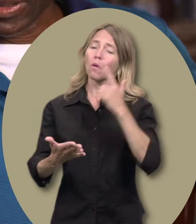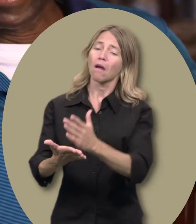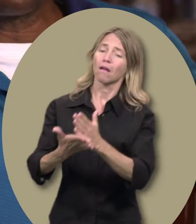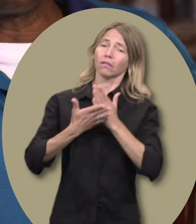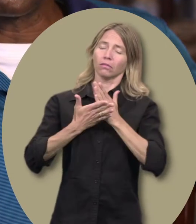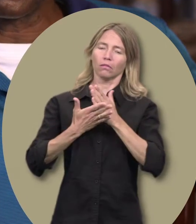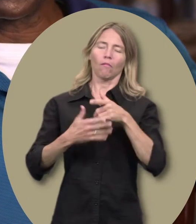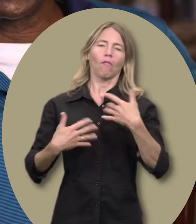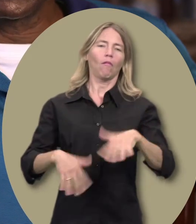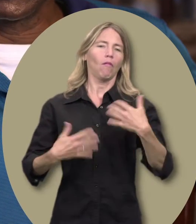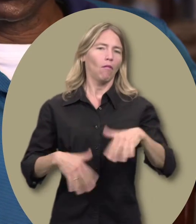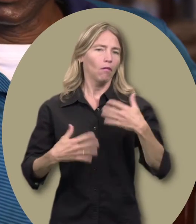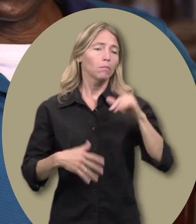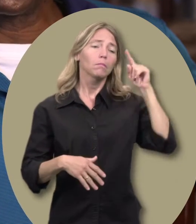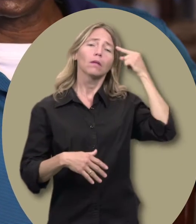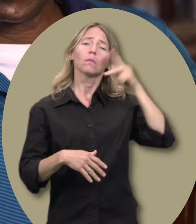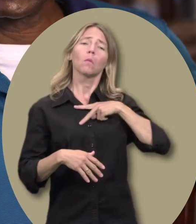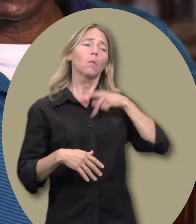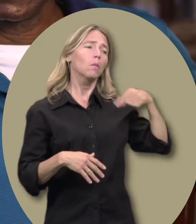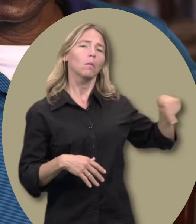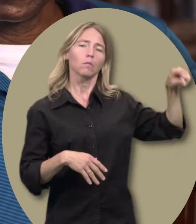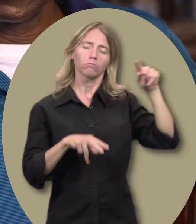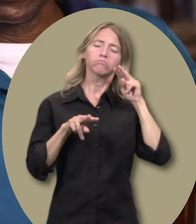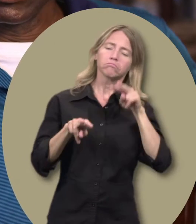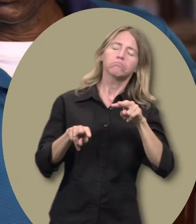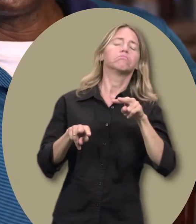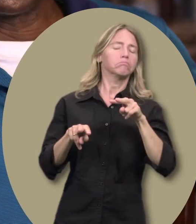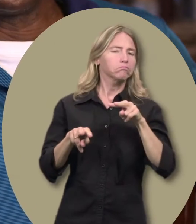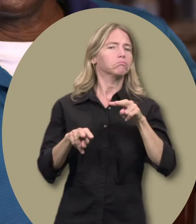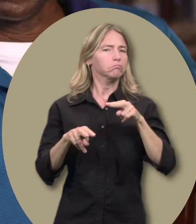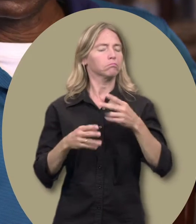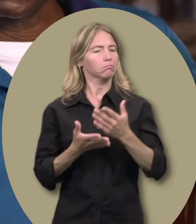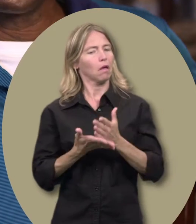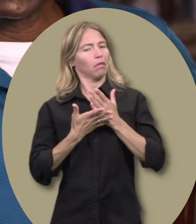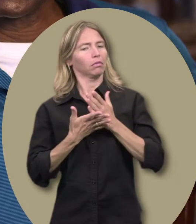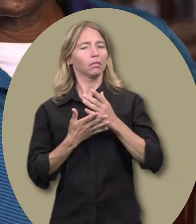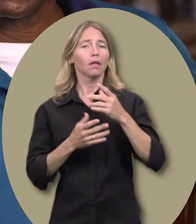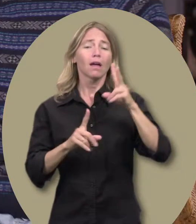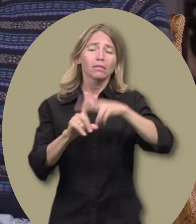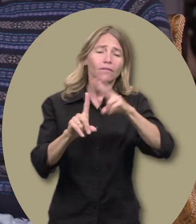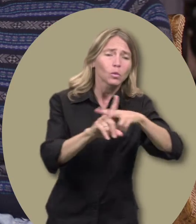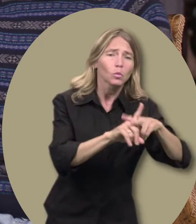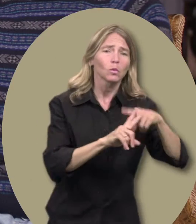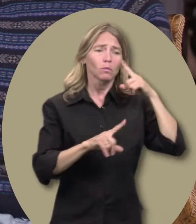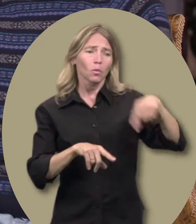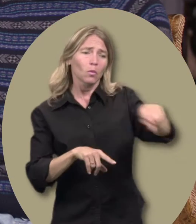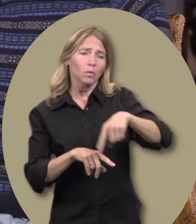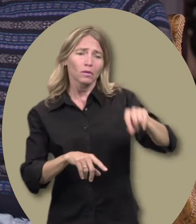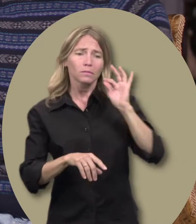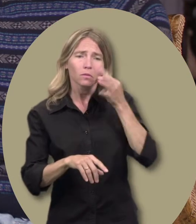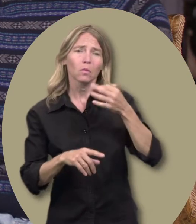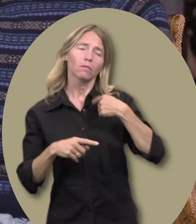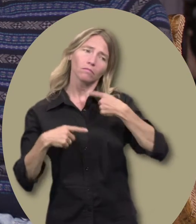le courage de m’adresser à mes superviseurs. J’étais en mesure de prendre congé